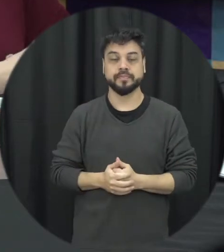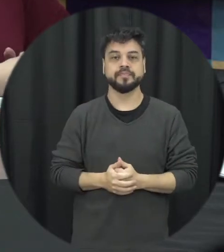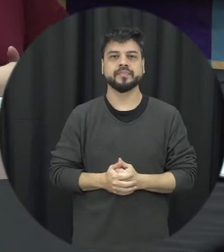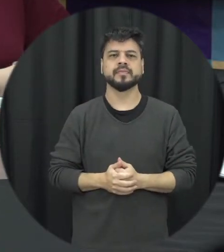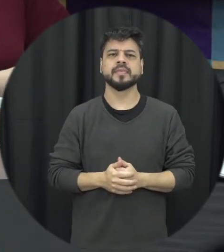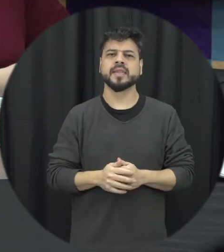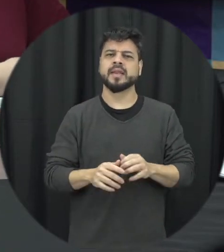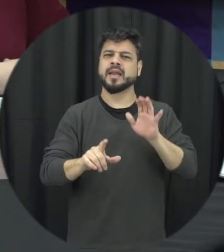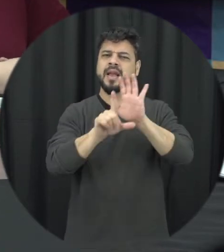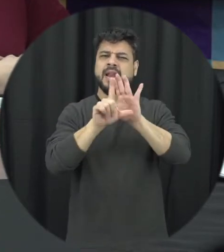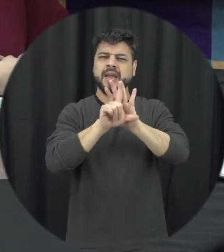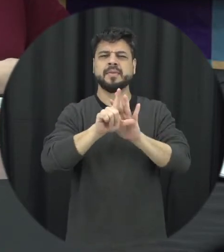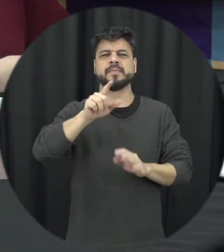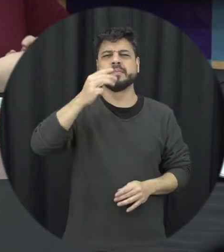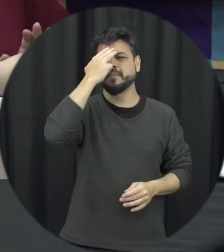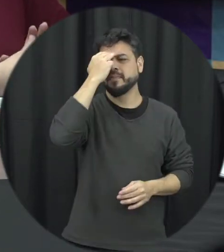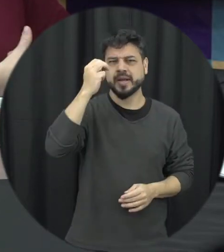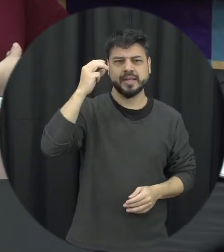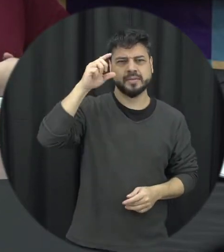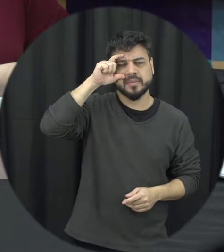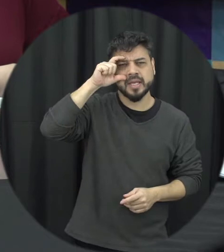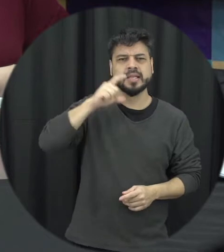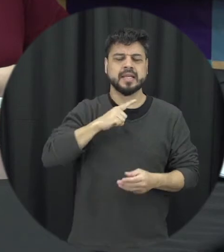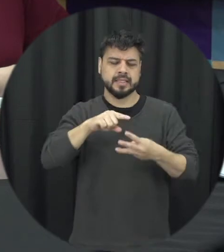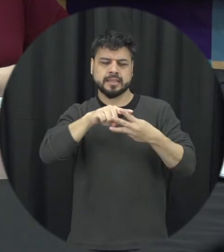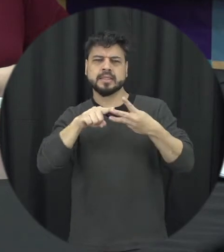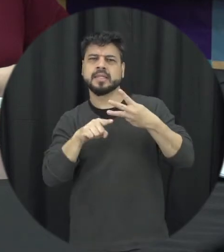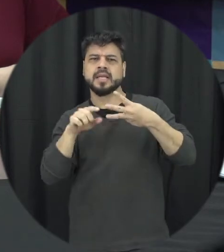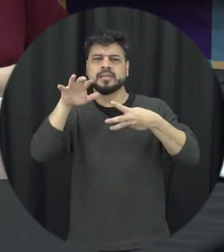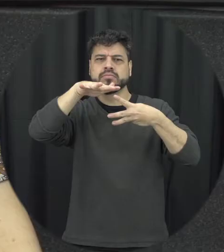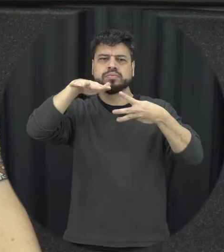ela envolve três dimensões a senhora poderia explicar um pouco mais sobre o quais são elas.